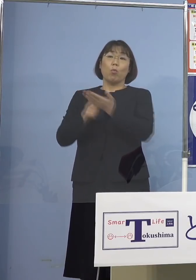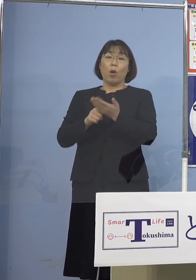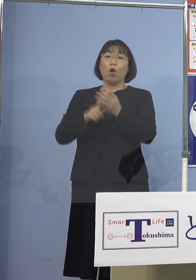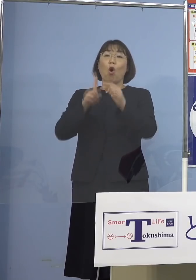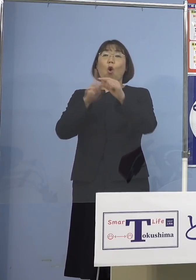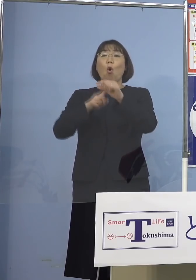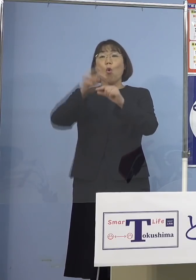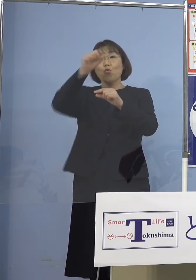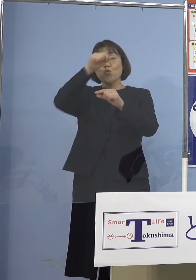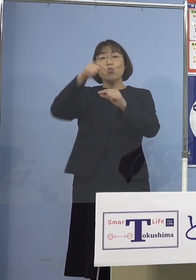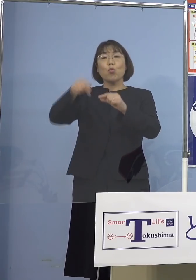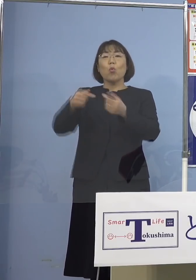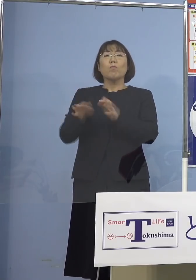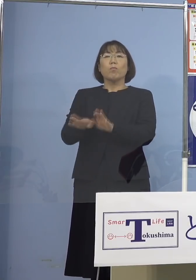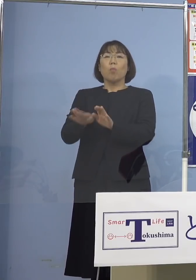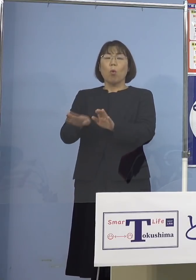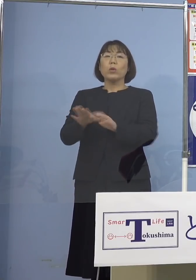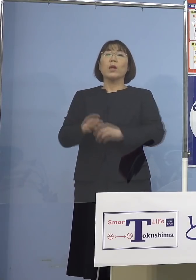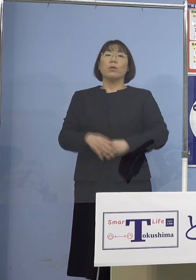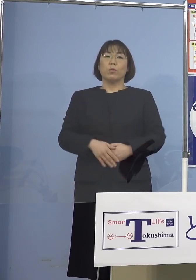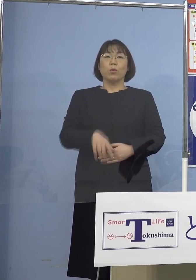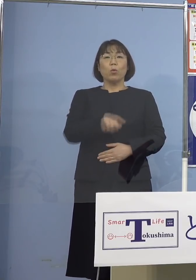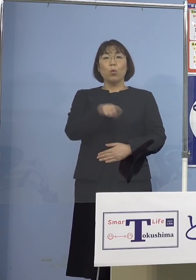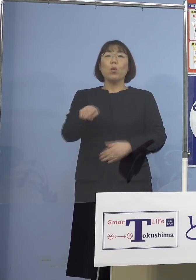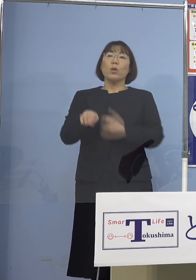これを抑え込んでいるということが 出来上がっているということも